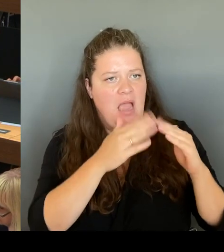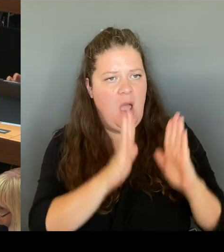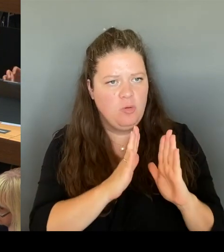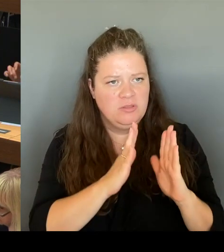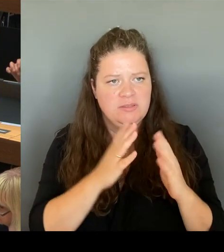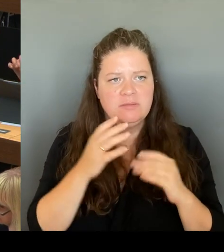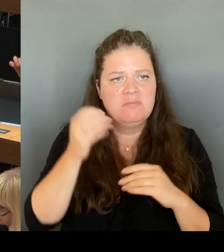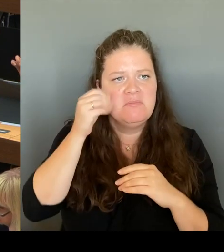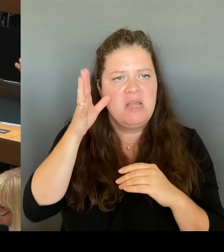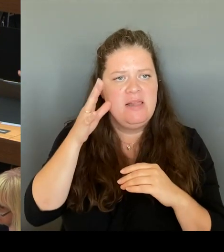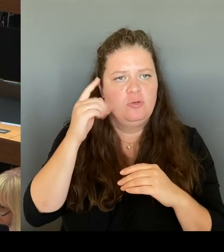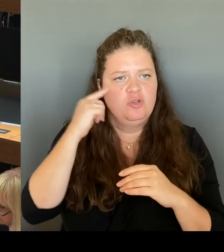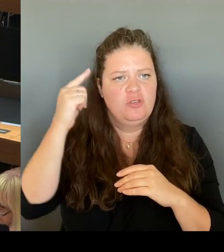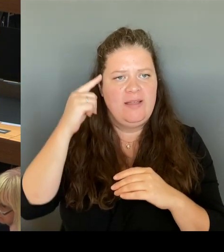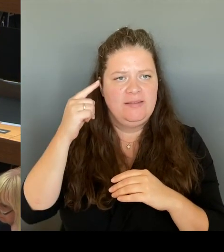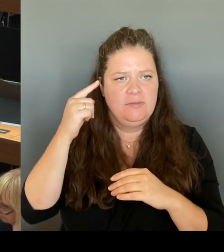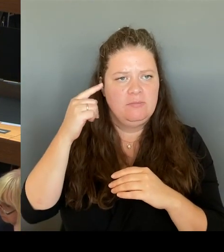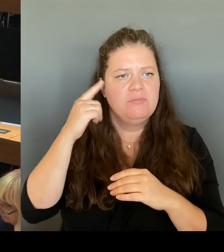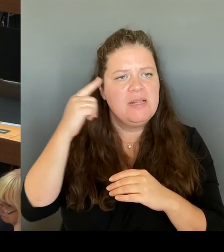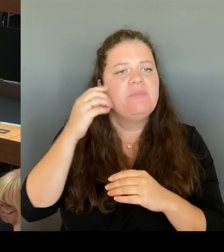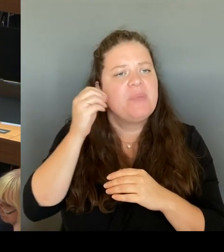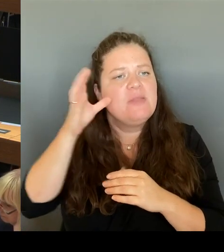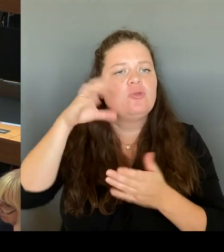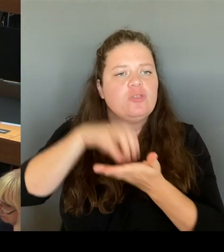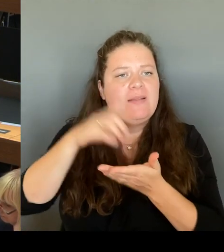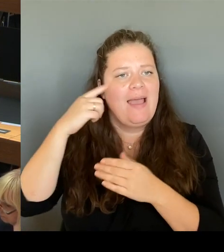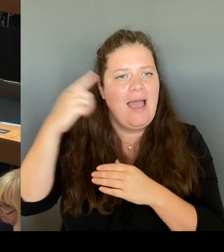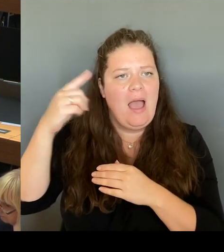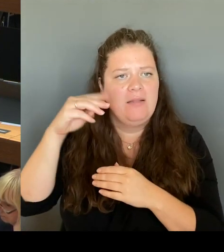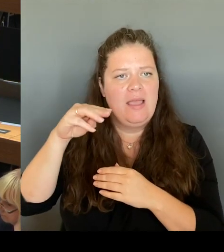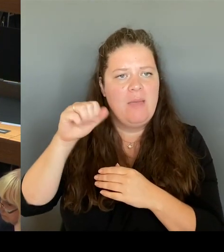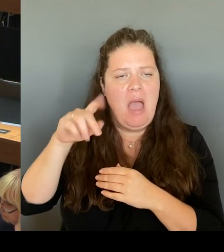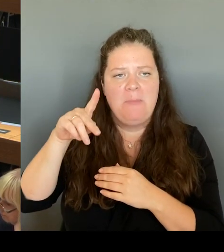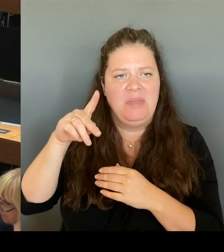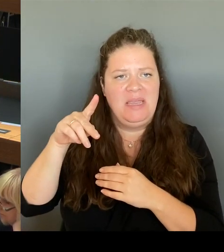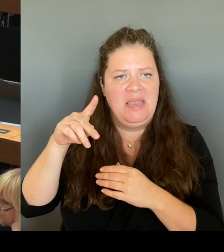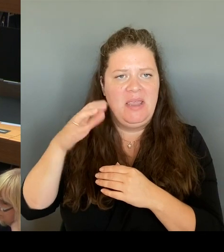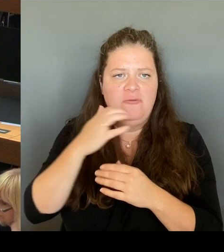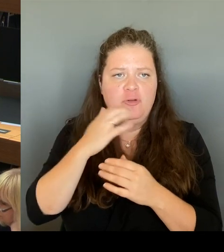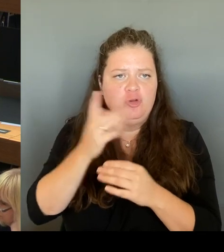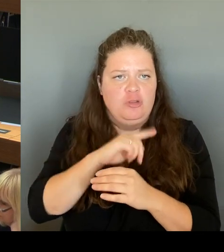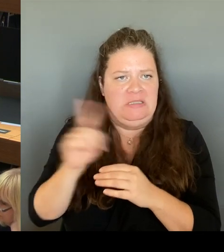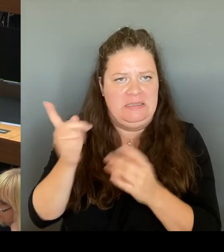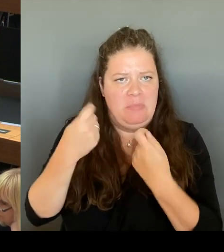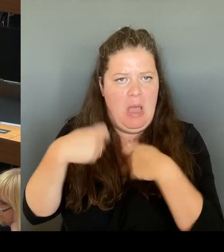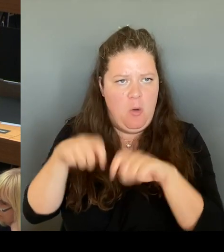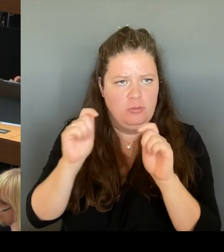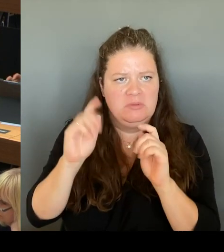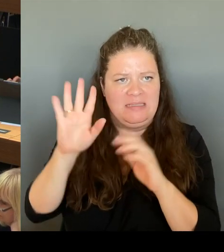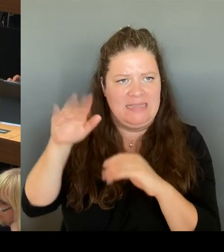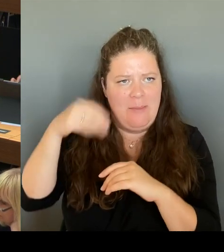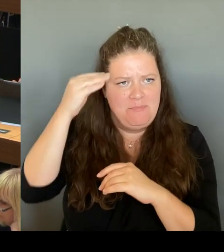Der von dem Bezirksamt vorgetragene Vorschlag, ich wiederhole mich da jetzt noch mal, schien durchaus plausibel unter der Maßgabe